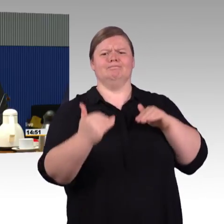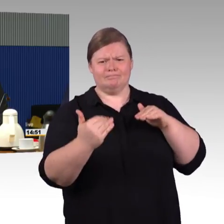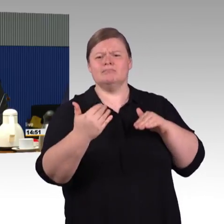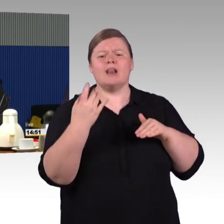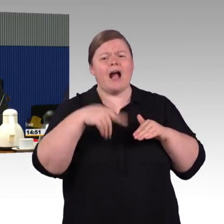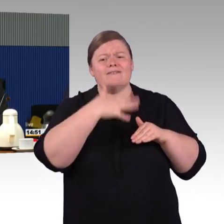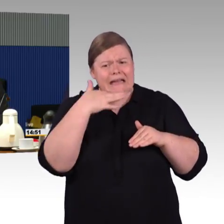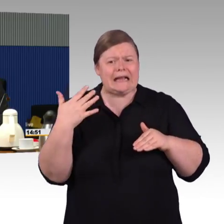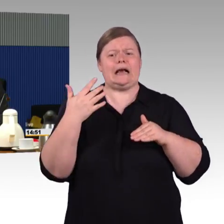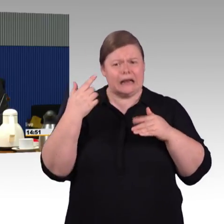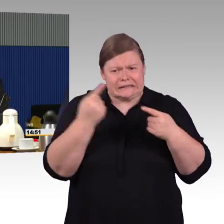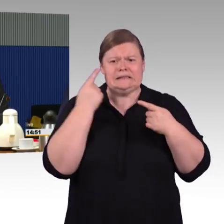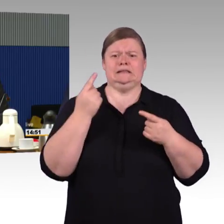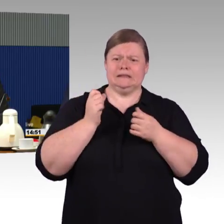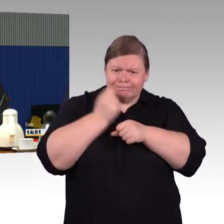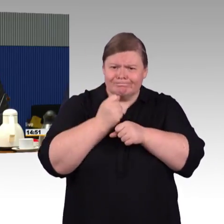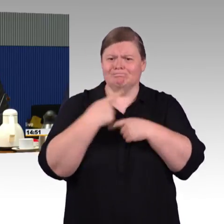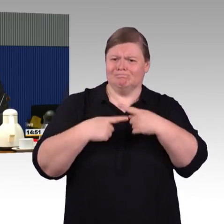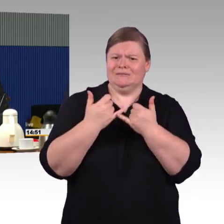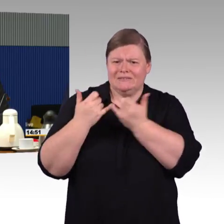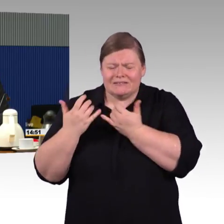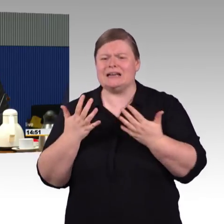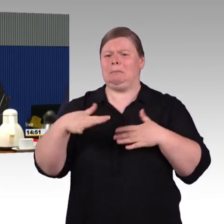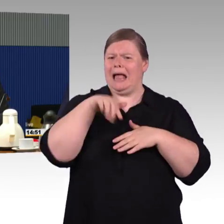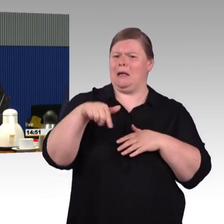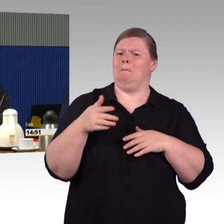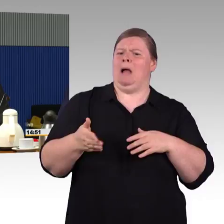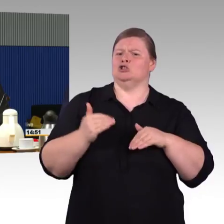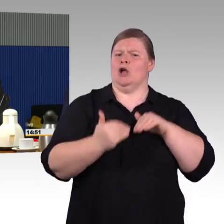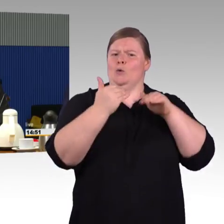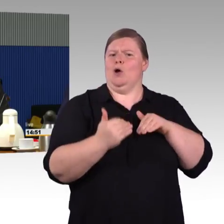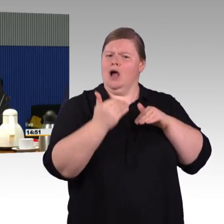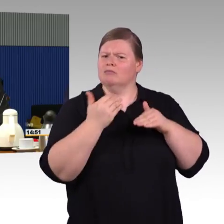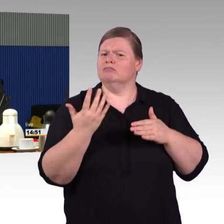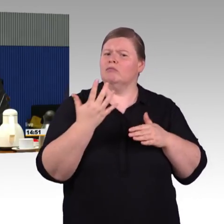die die Züge auf die Schiene stellen, natürlich dann das entsprechende Wagenmaterial haben.